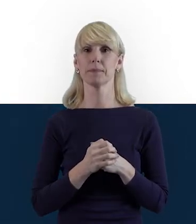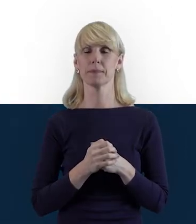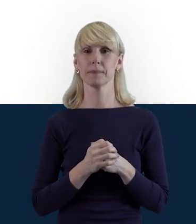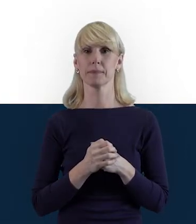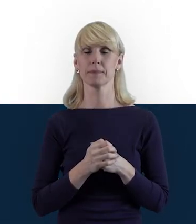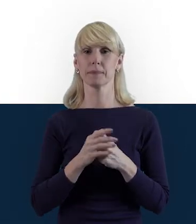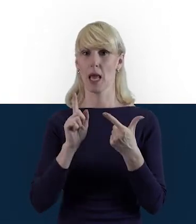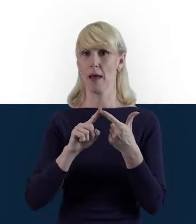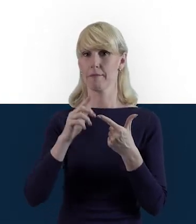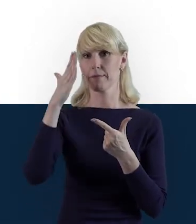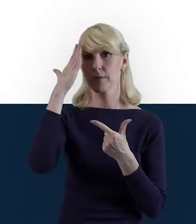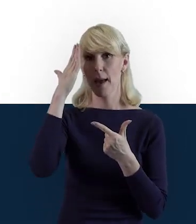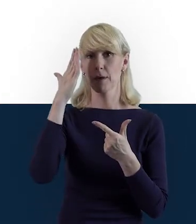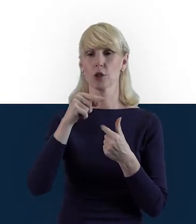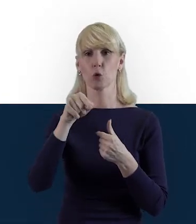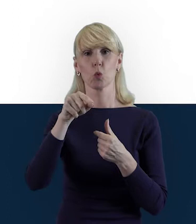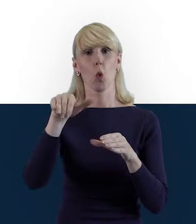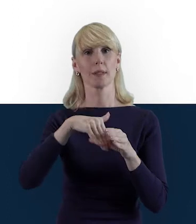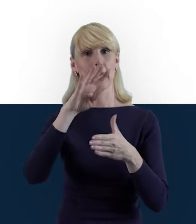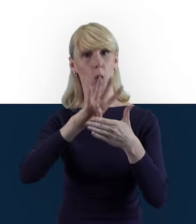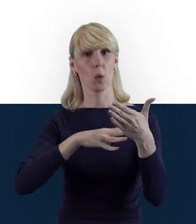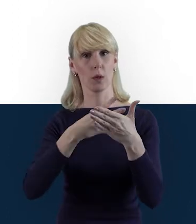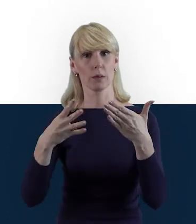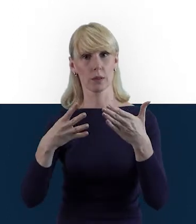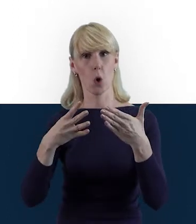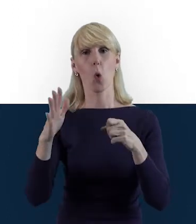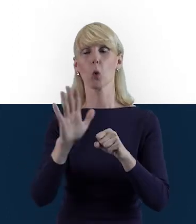Wiemy, że tę zakładkę uzupełniamy tak jakby dwutorowo.